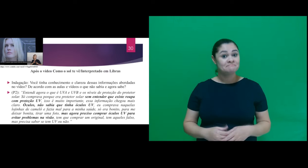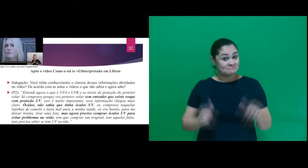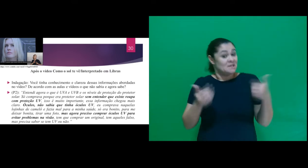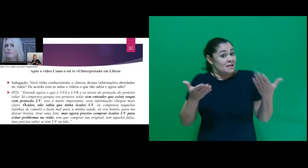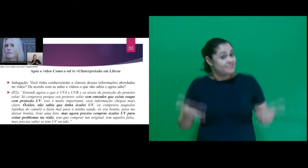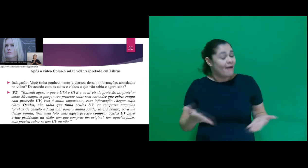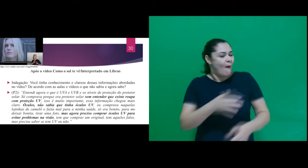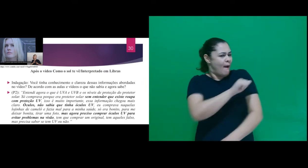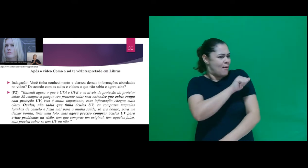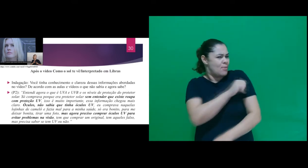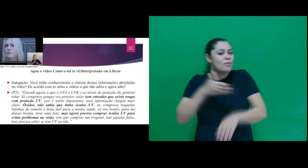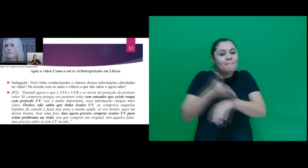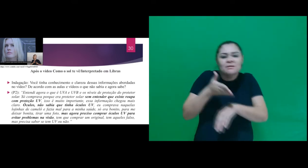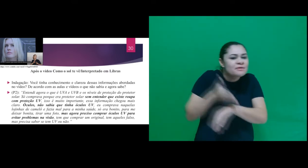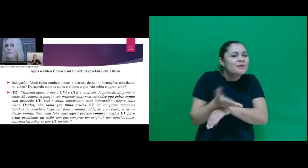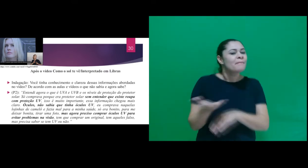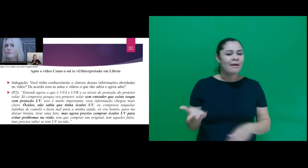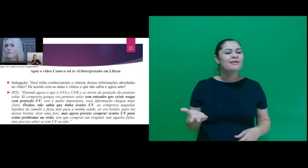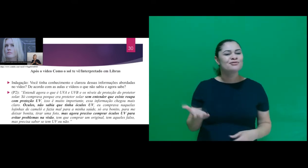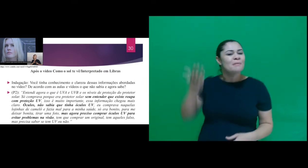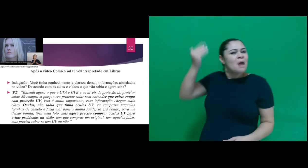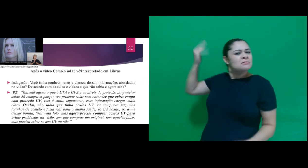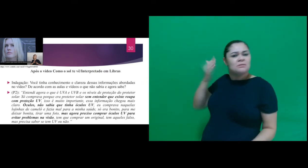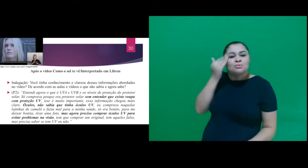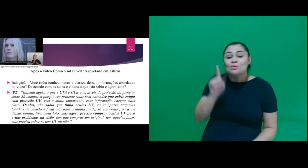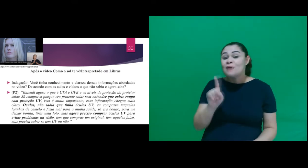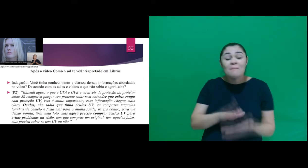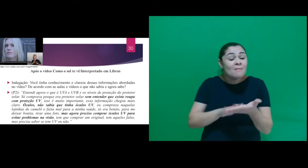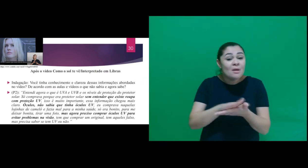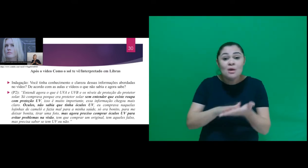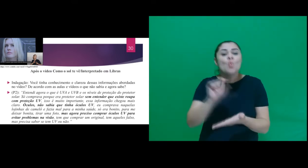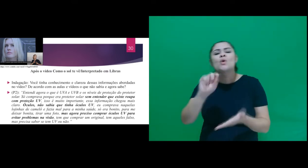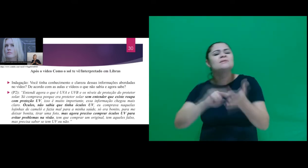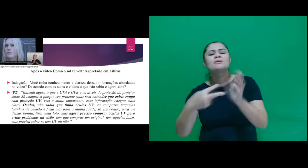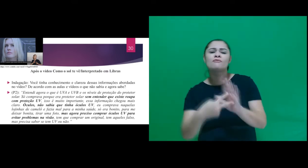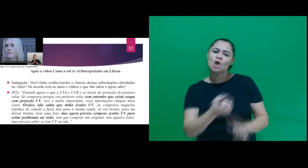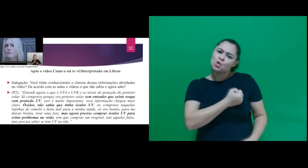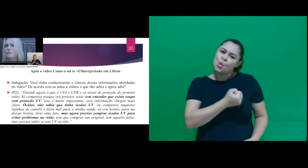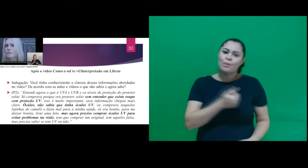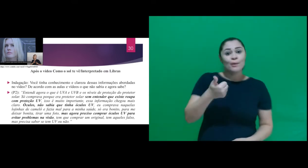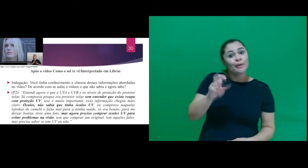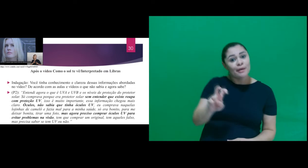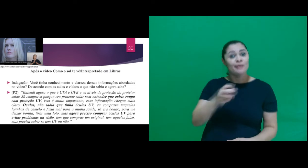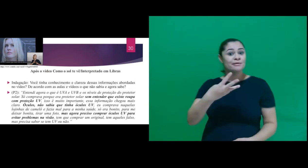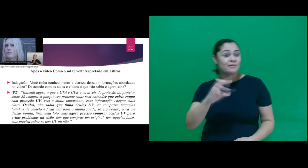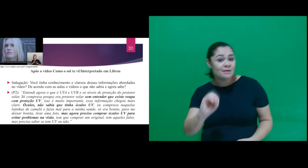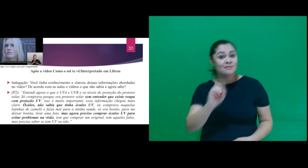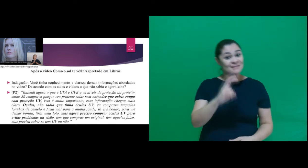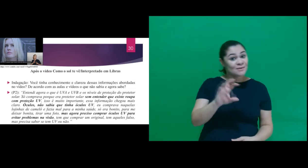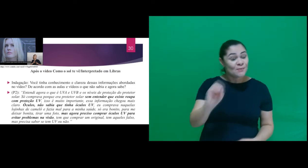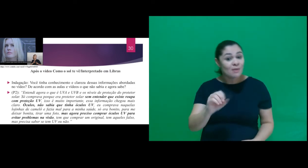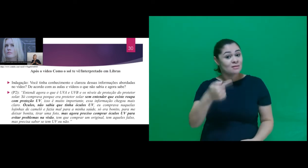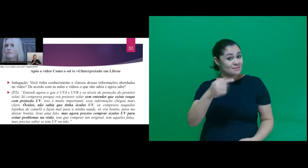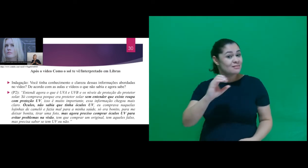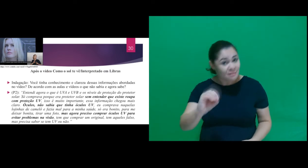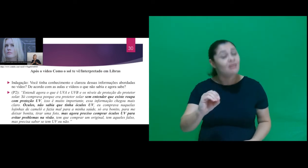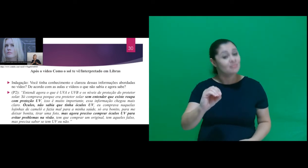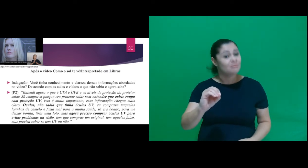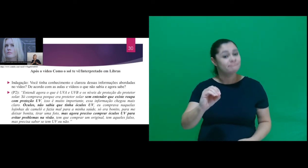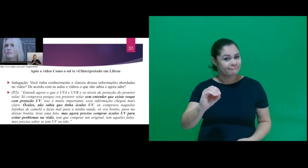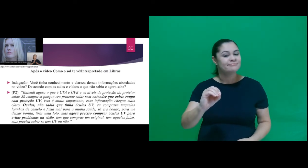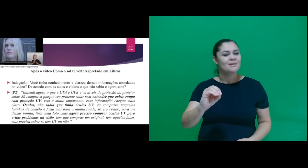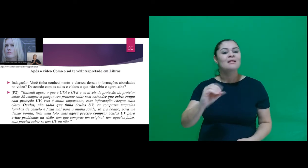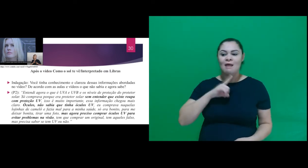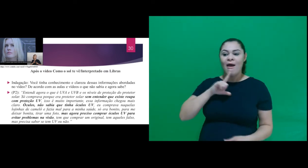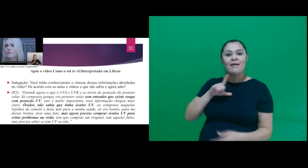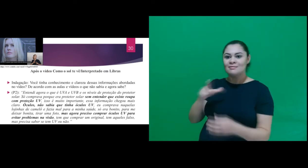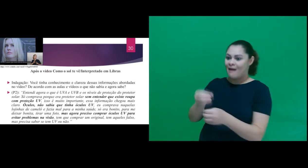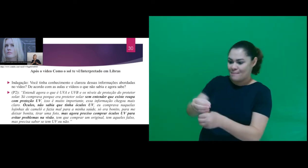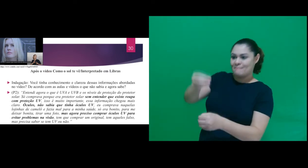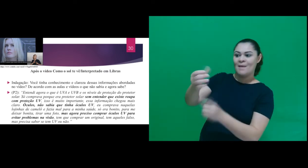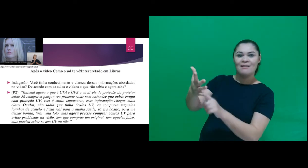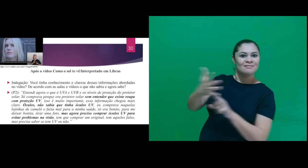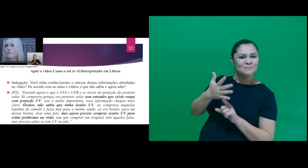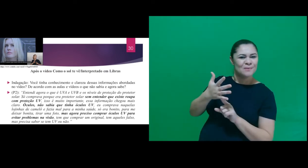os participantes desconheciam o que significava os fatores de proteção 15, 30, 50, 70 na embalagem do